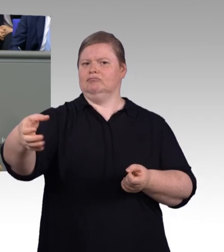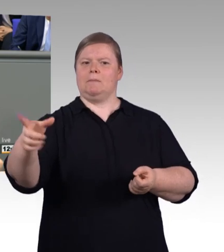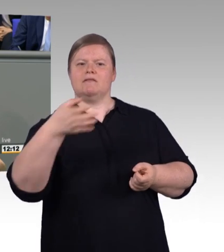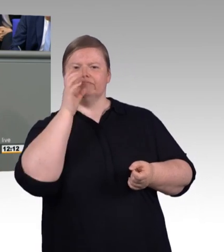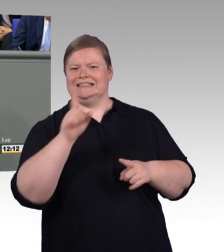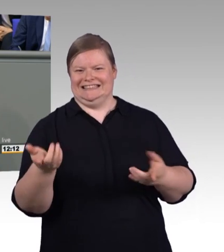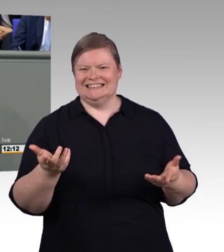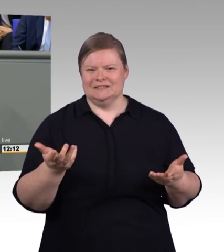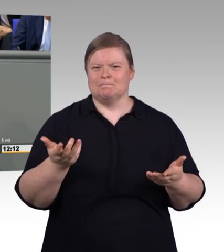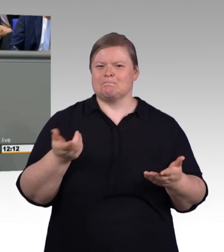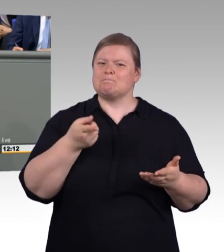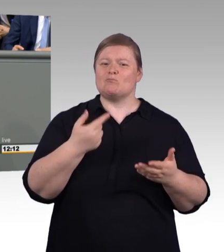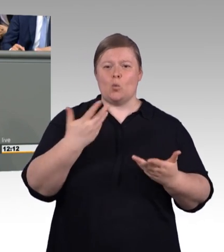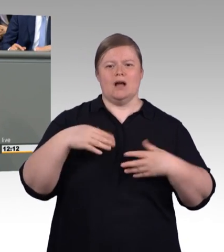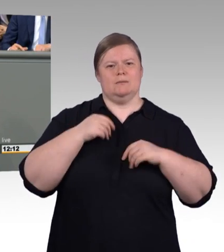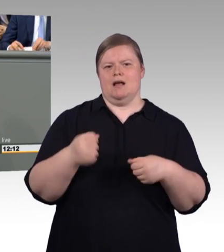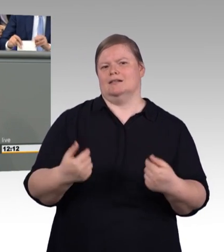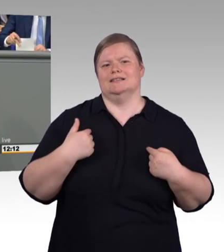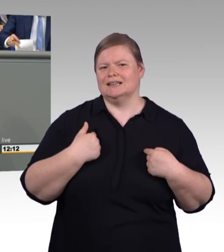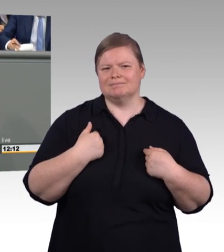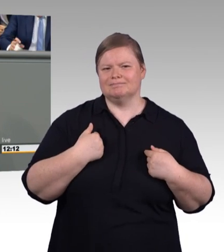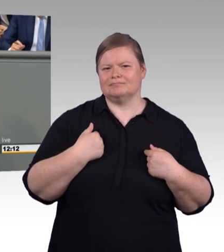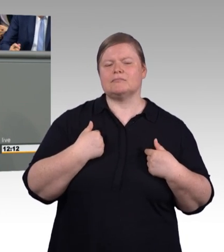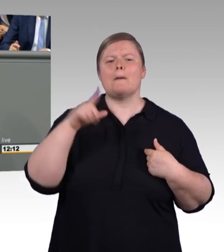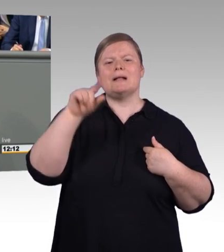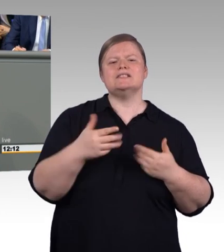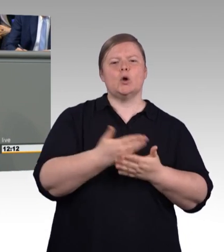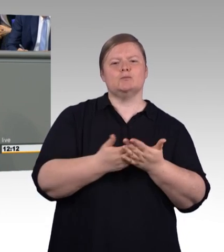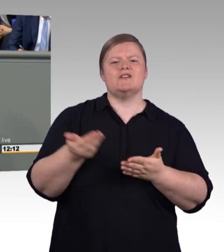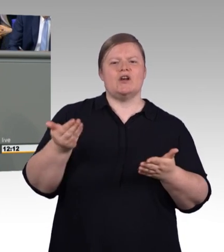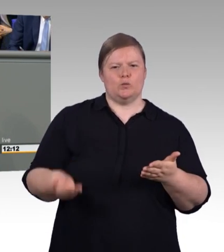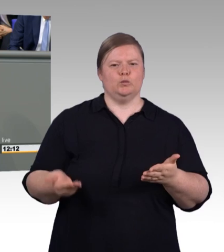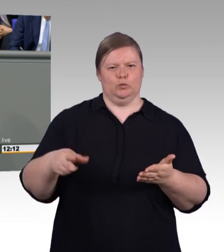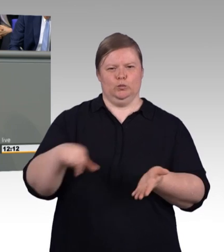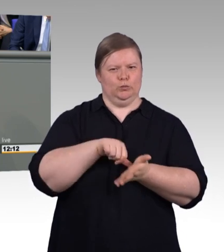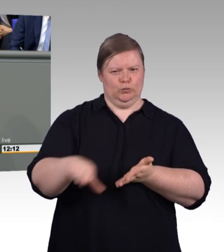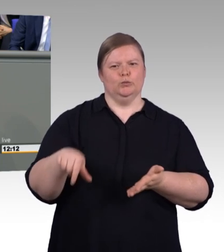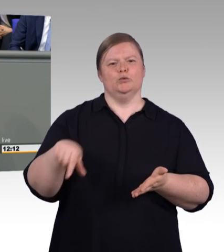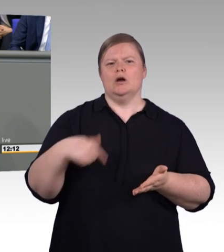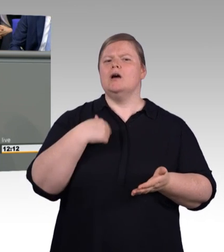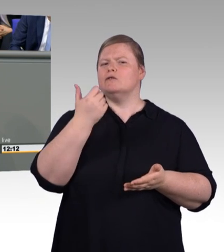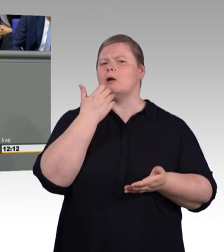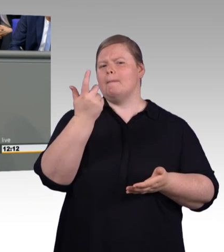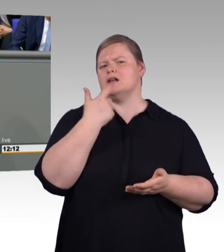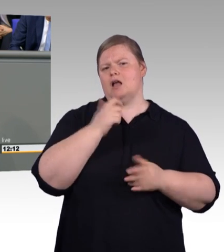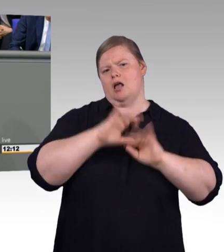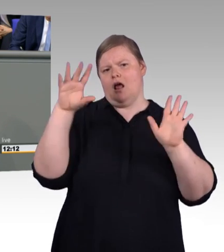Ich finde es deswegen eine richtige Vorgehensweise, dass nicht Politik an dieser Stelle entsprechende Vorgaben gemacht hat,